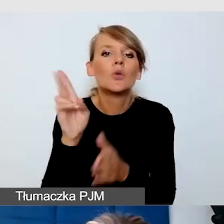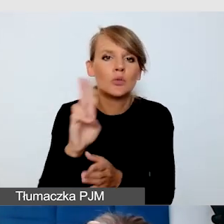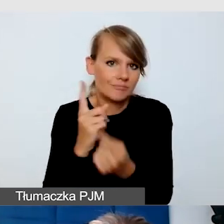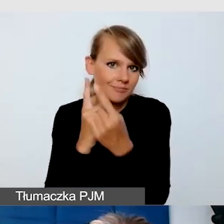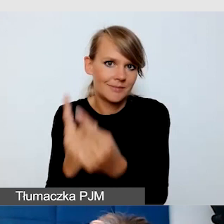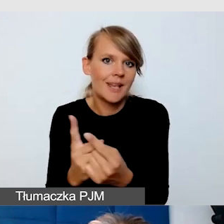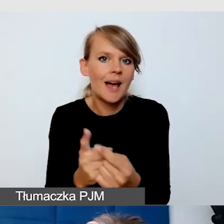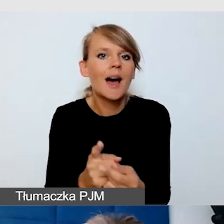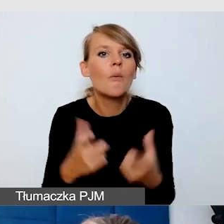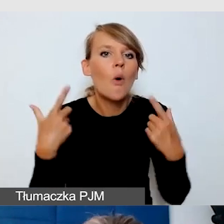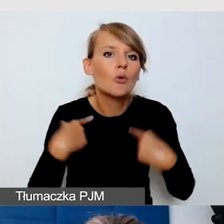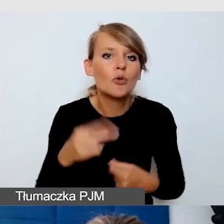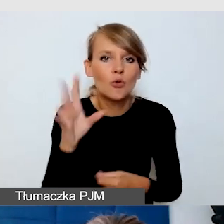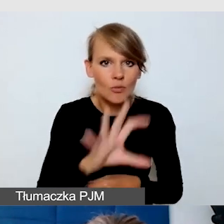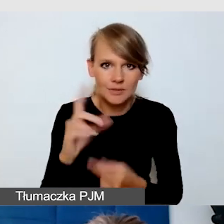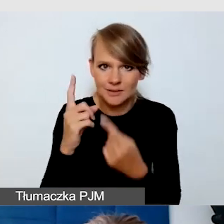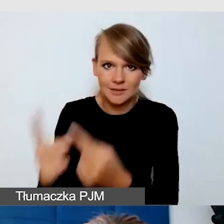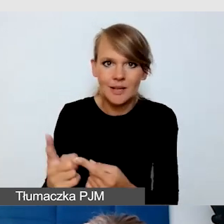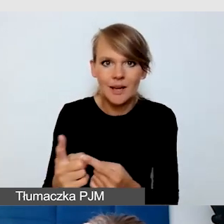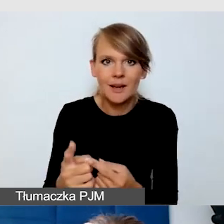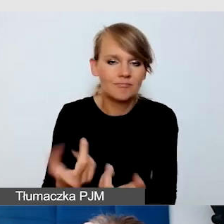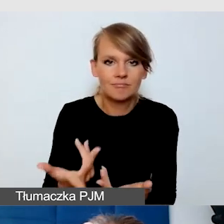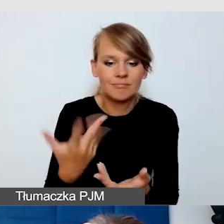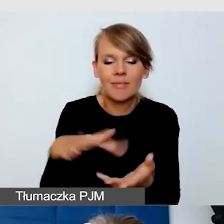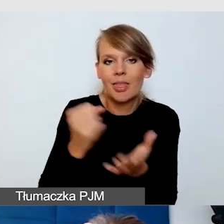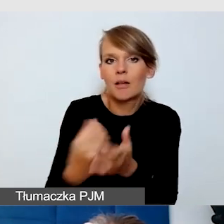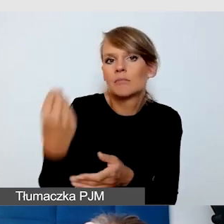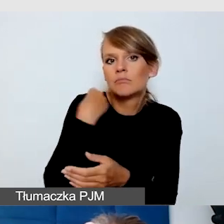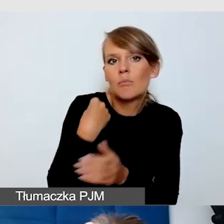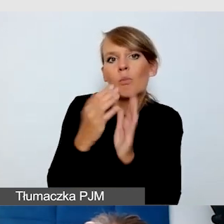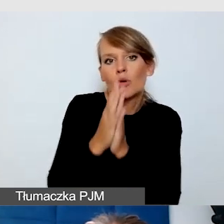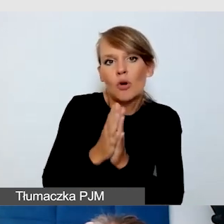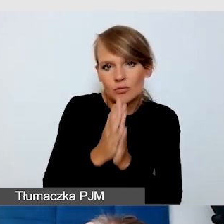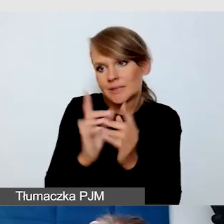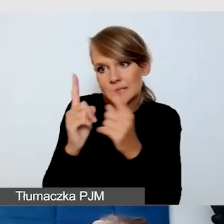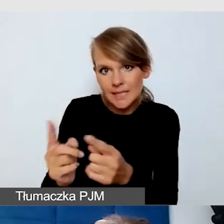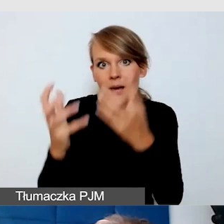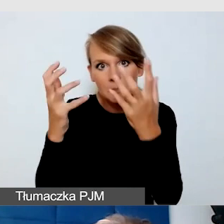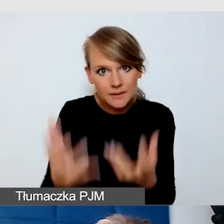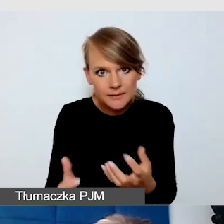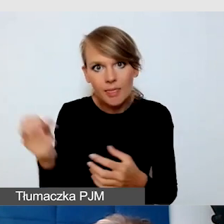Nie musi nas prosić o dostarczenie napisów. Może zupełnie komfortowo włączyć sobie funkcję,